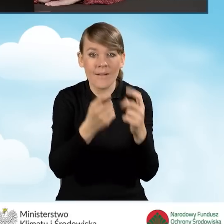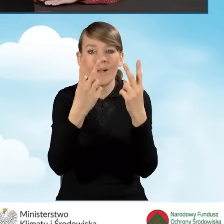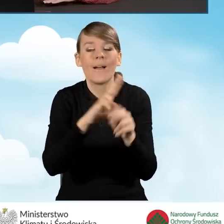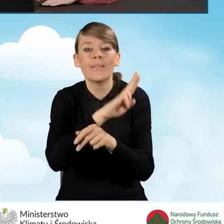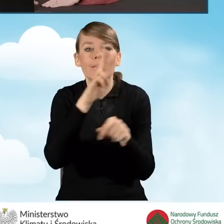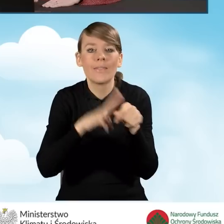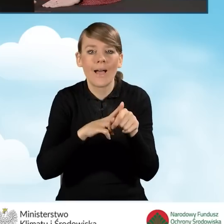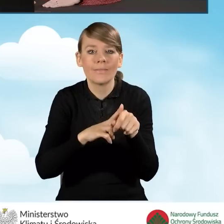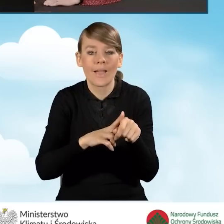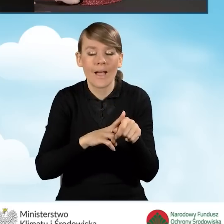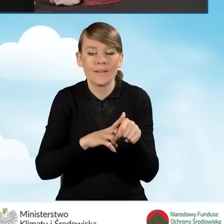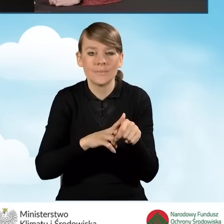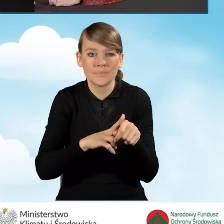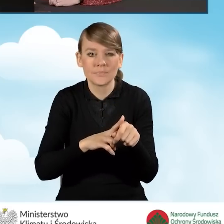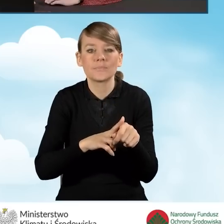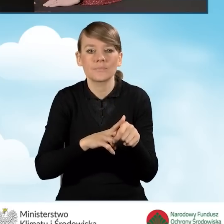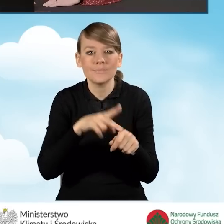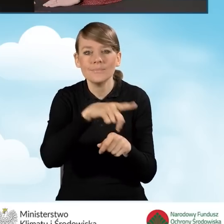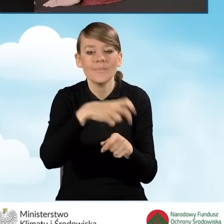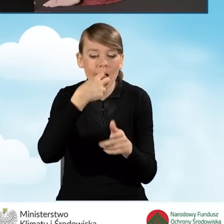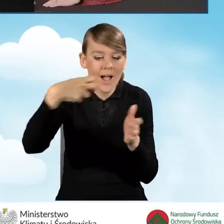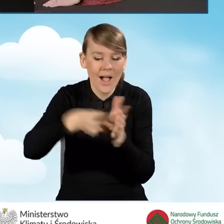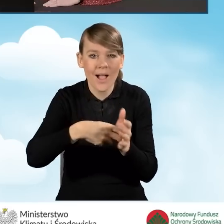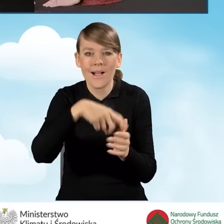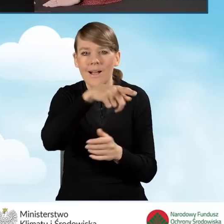która znajduje się na stemplu kancelarii